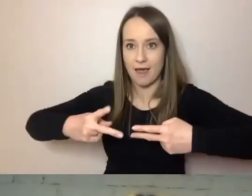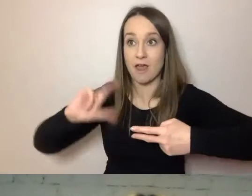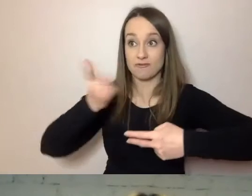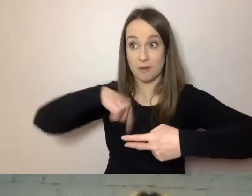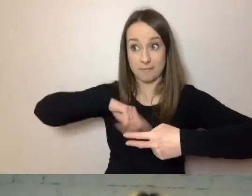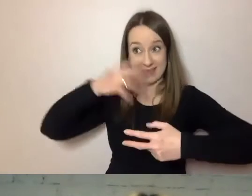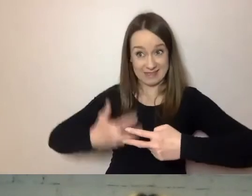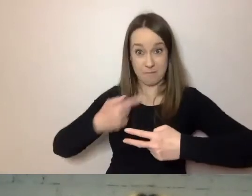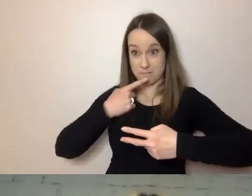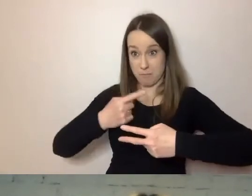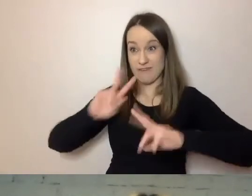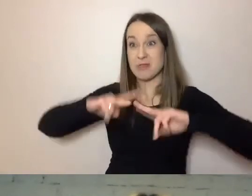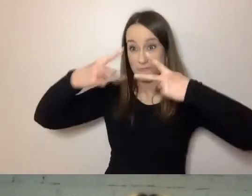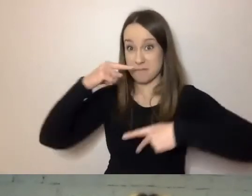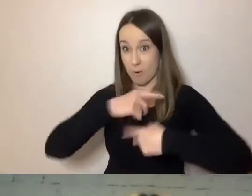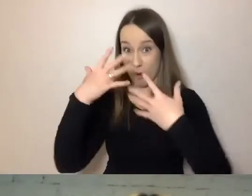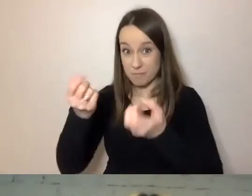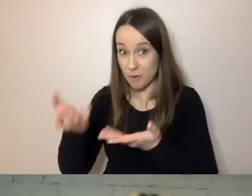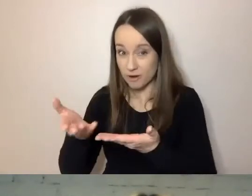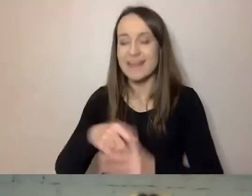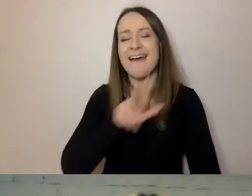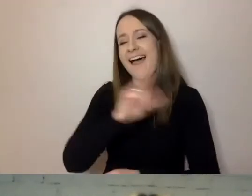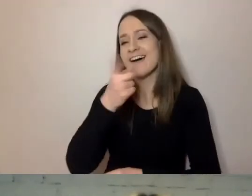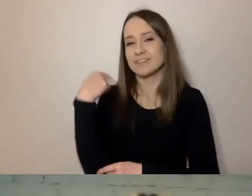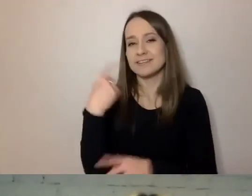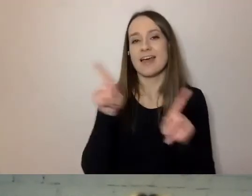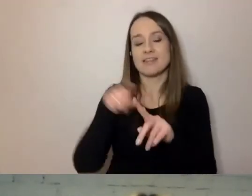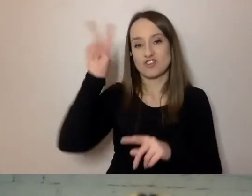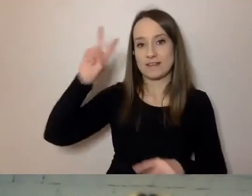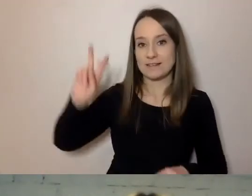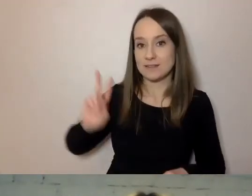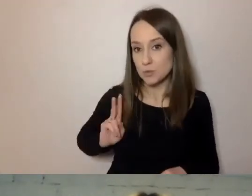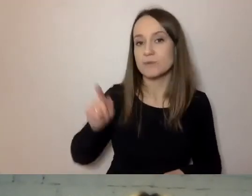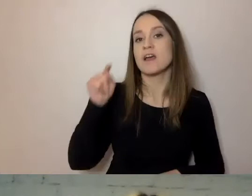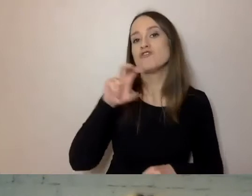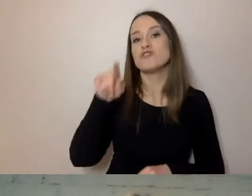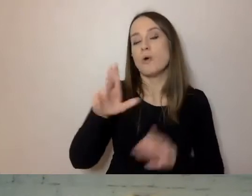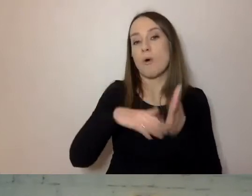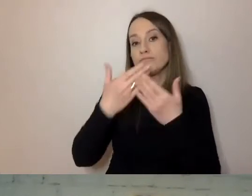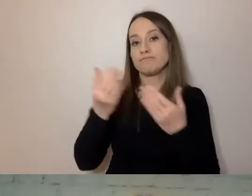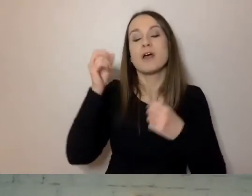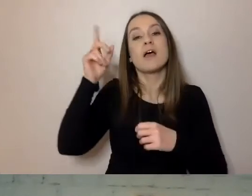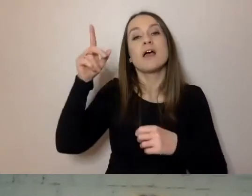Każdy z nas - każda instytucja, instytucja kultury, urząd, firma -